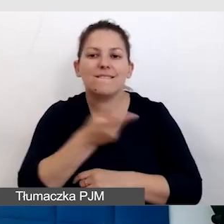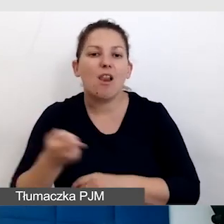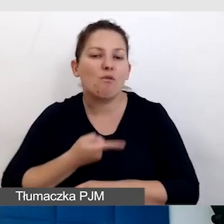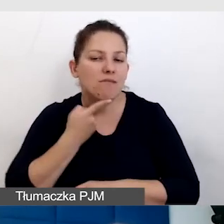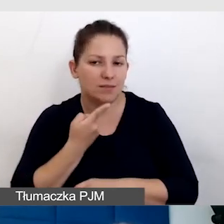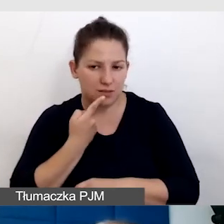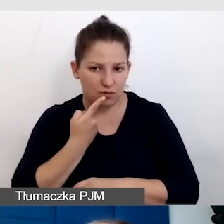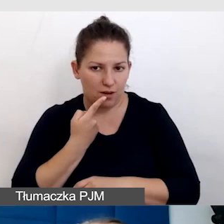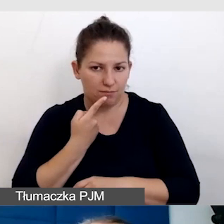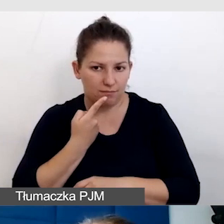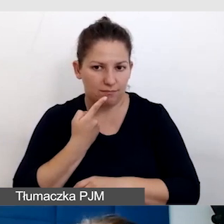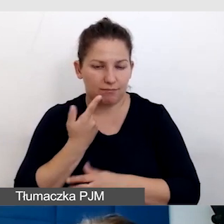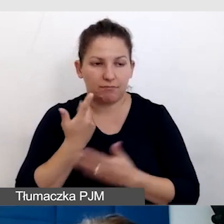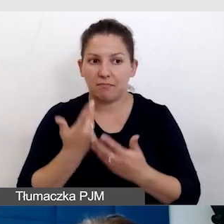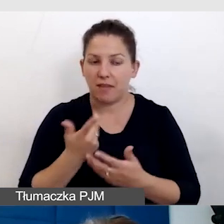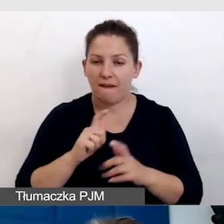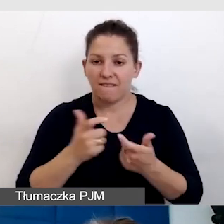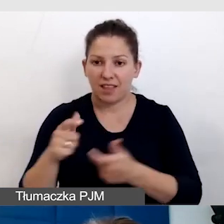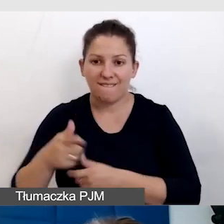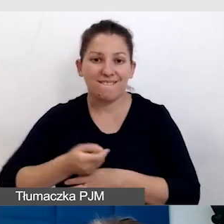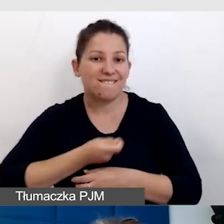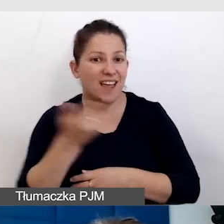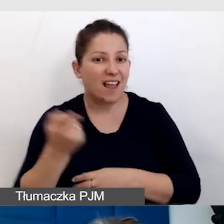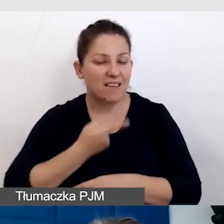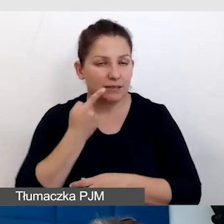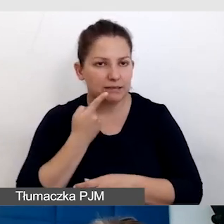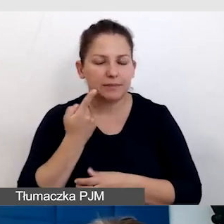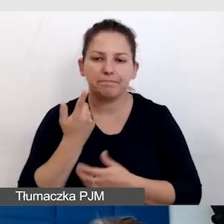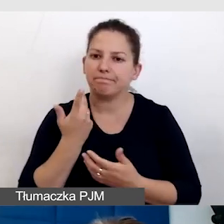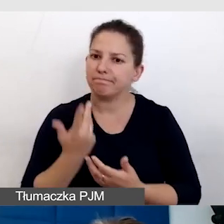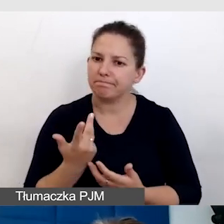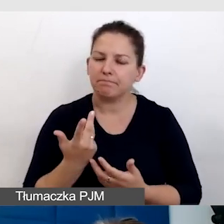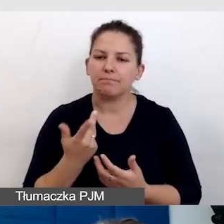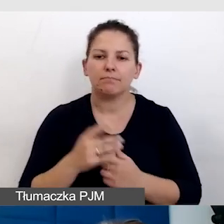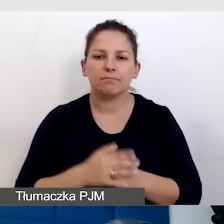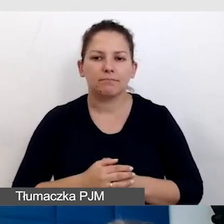W takich wydarzeniach wielojęzycznych okazuje się, że takie rozwiązania,